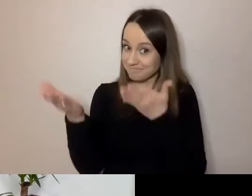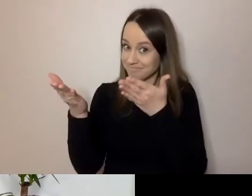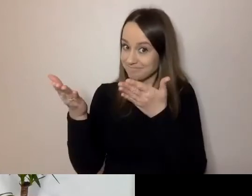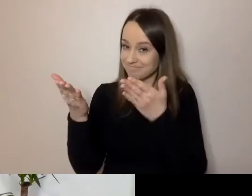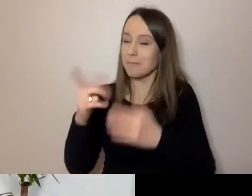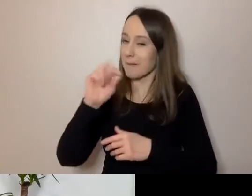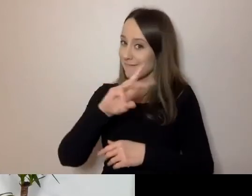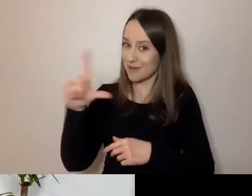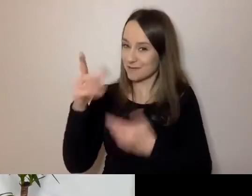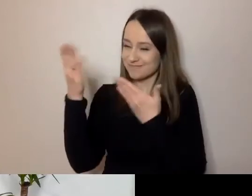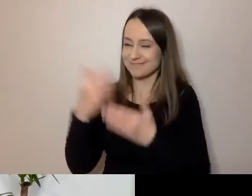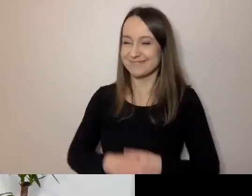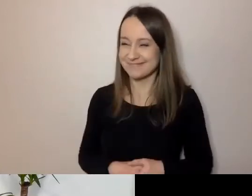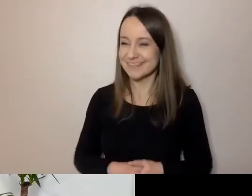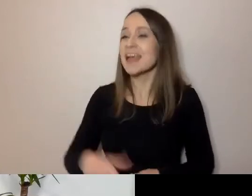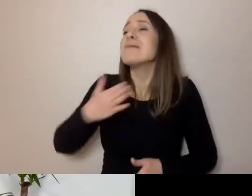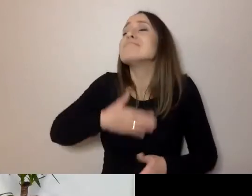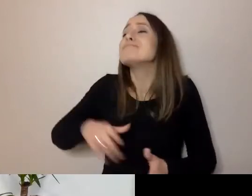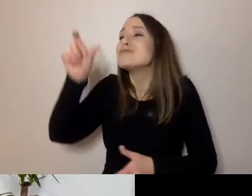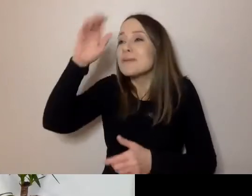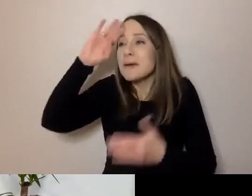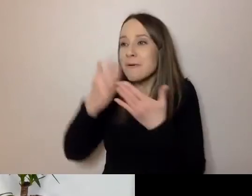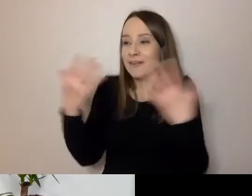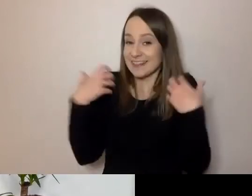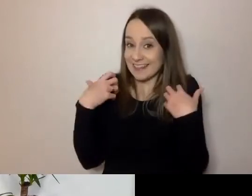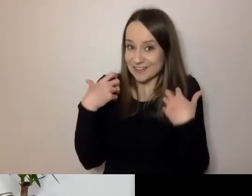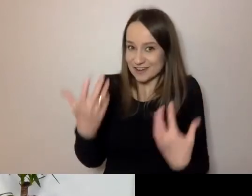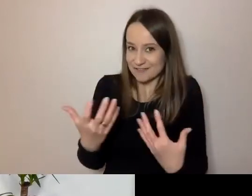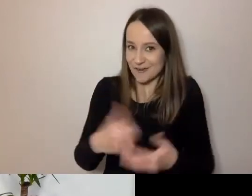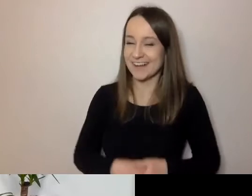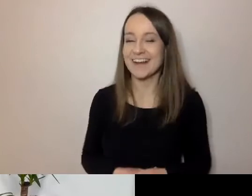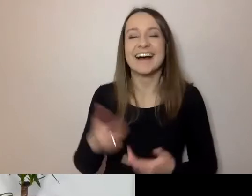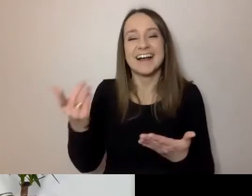Miło cię poznać na żywo. Wiele słyszałam.